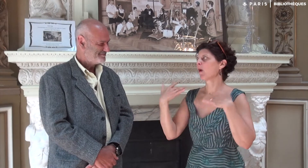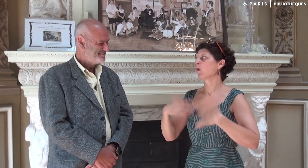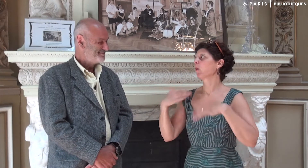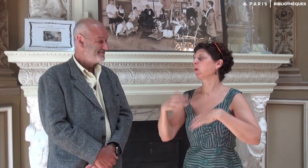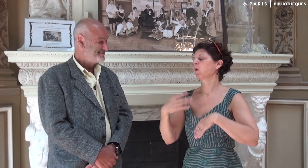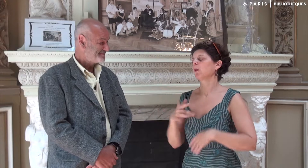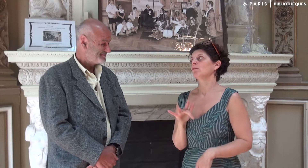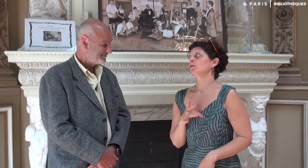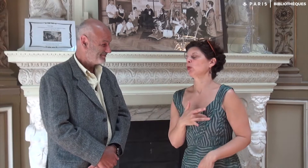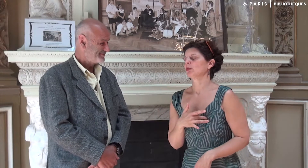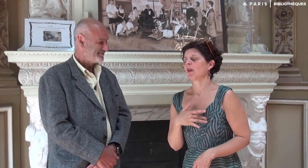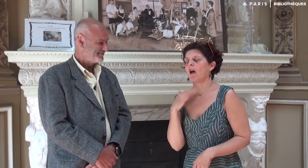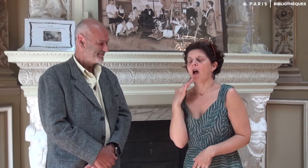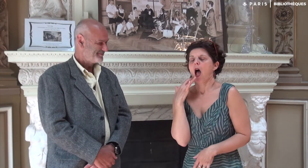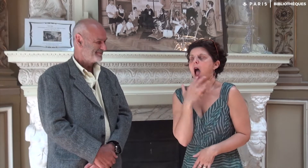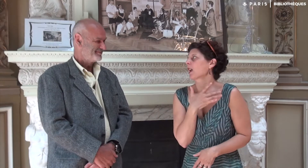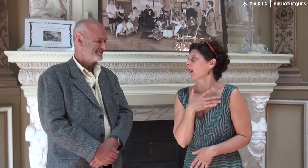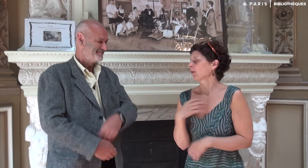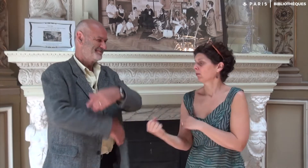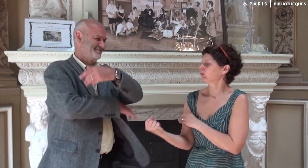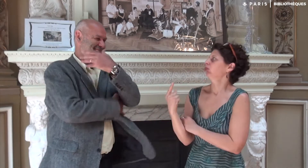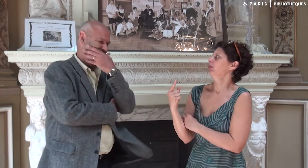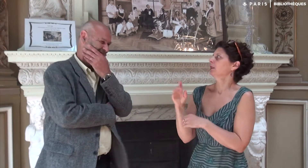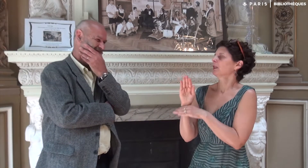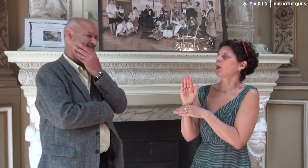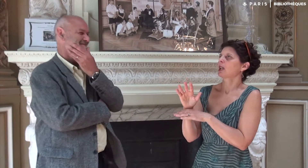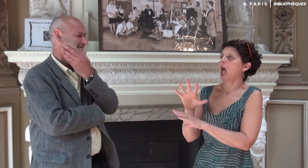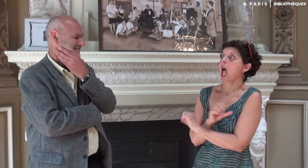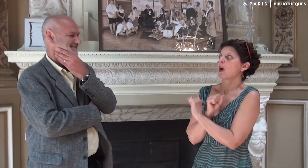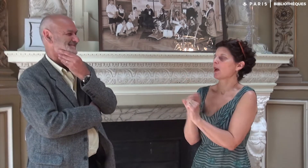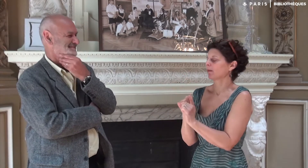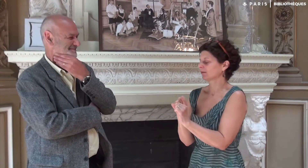Il m’a énormément touchée. C’était agréable à lire, original… Un témoignage incroyable !